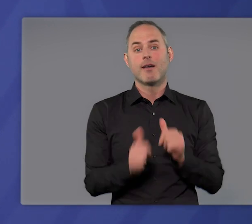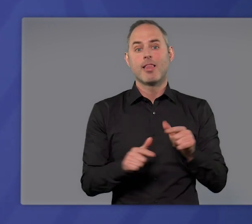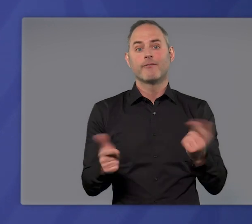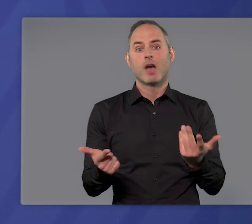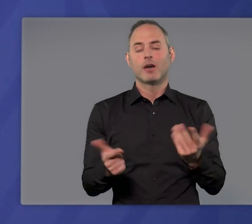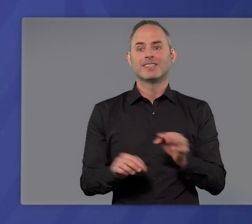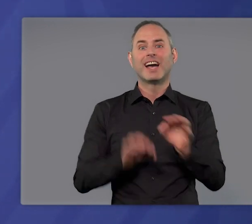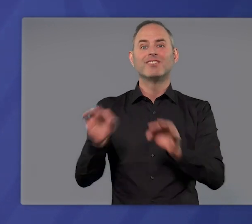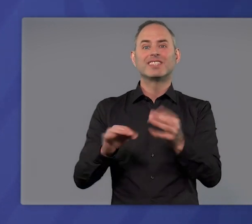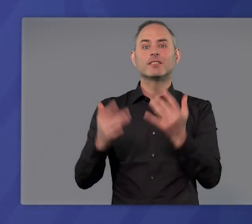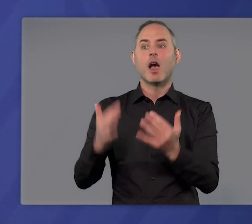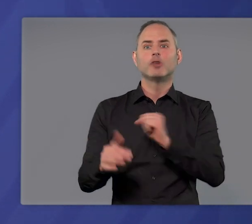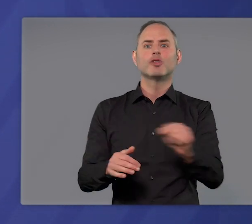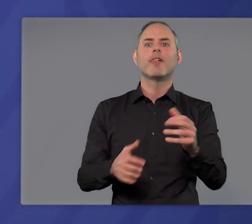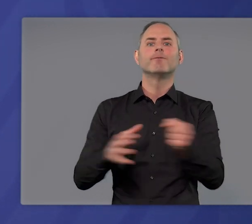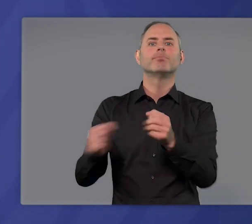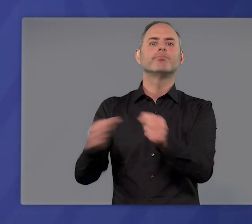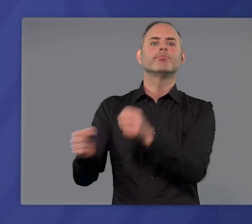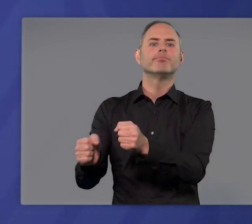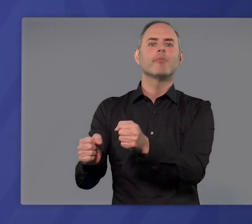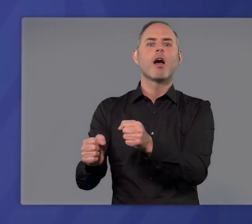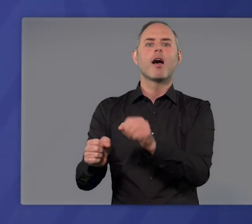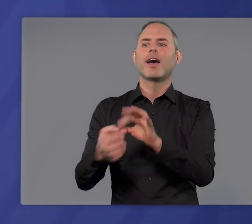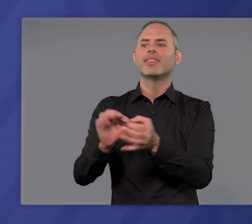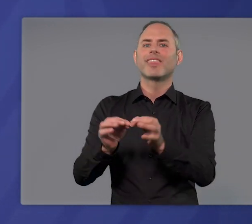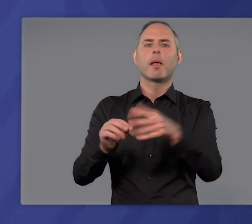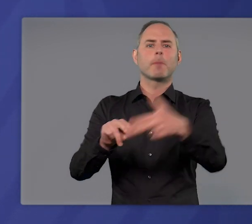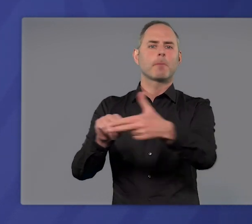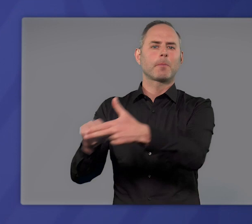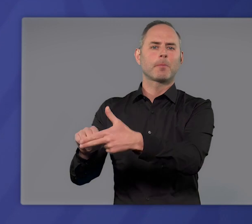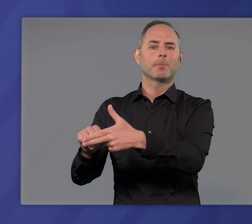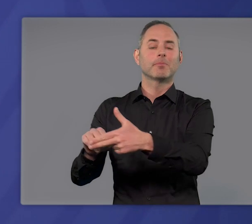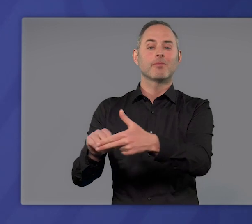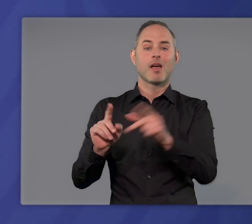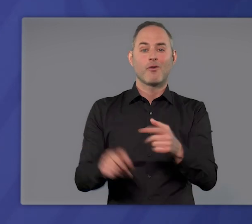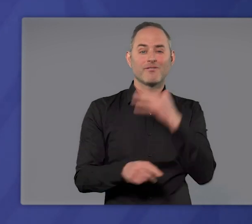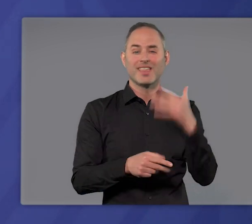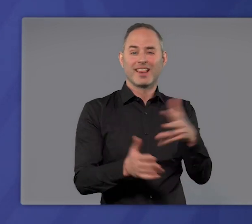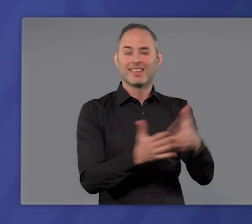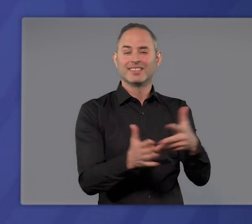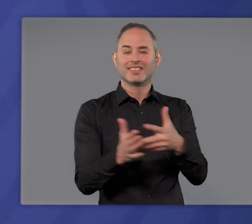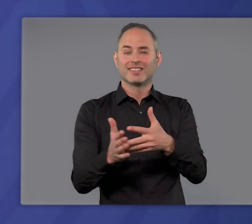Infizierte früh zu entdecken und Infektionsketten zu unterbrechen, aber auch noch so viele Tests brechen